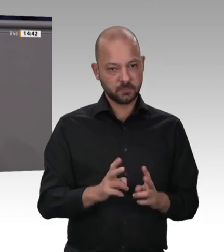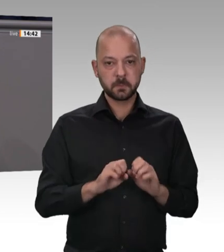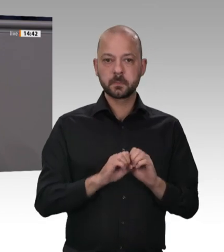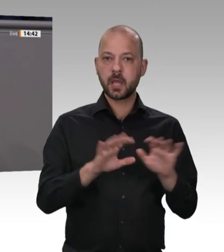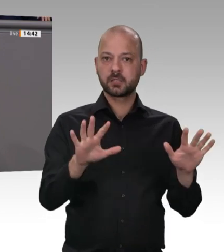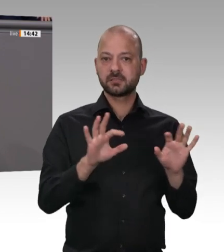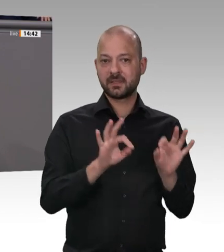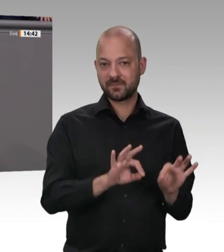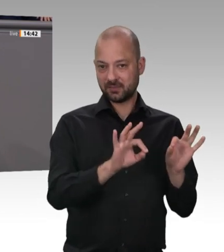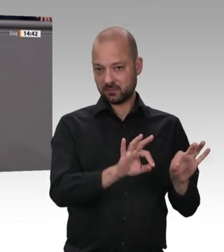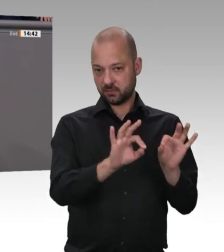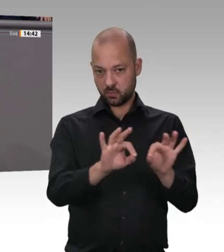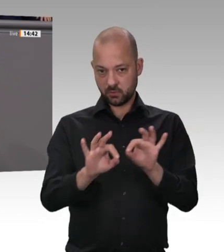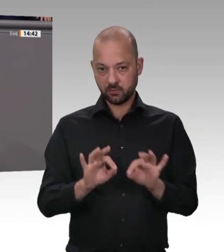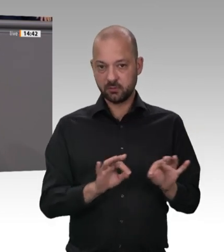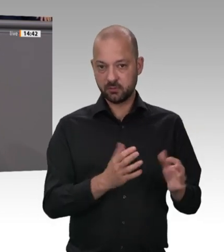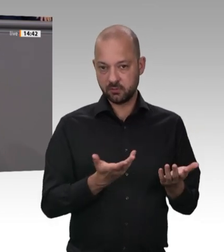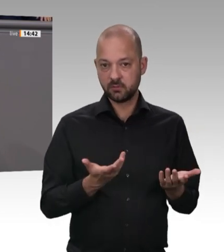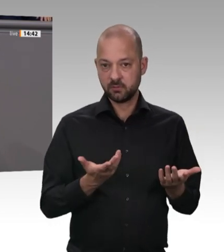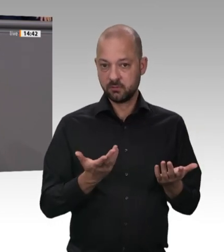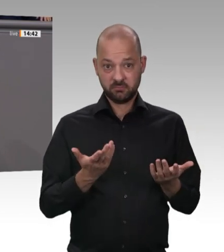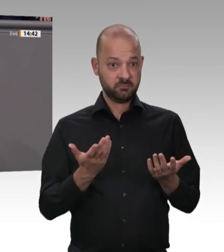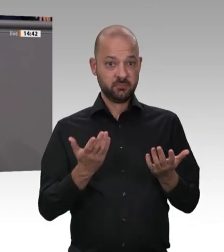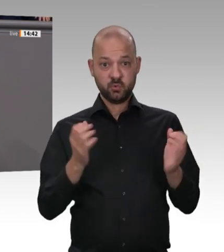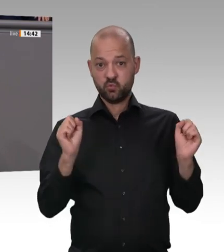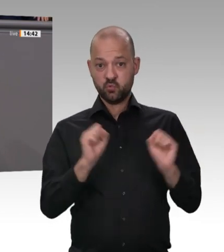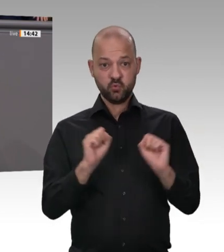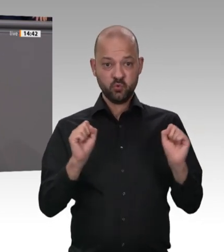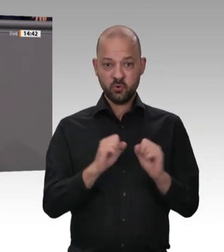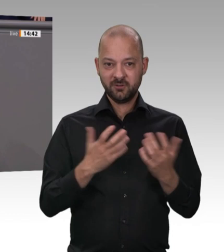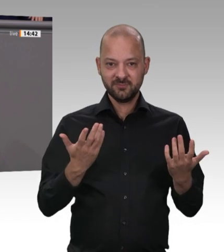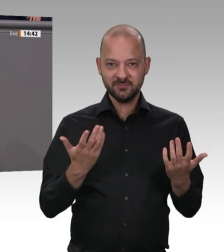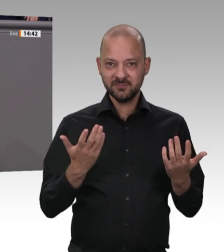der größte Pandemiefall in der Bundesrepublik Deutschland. Müller